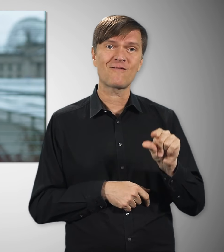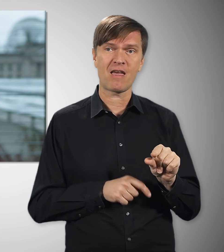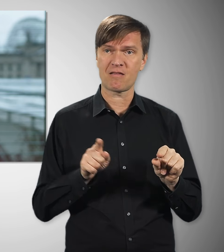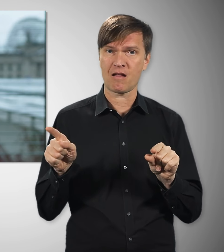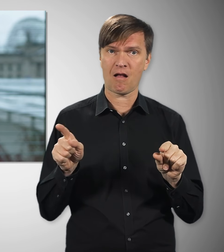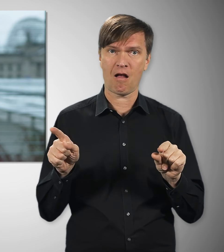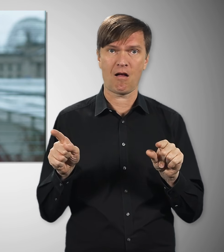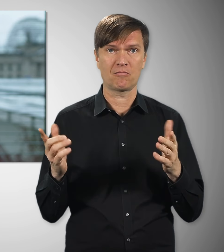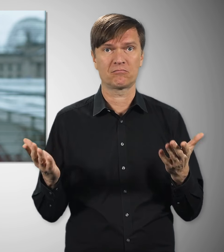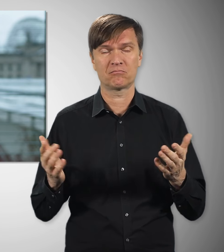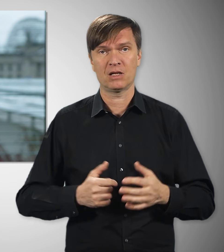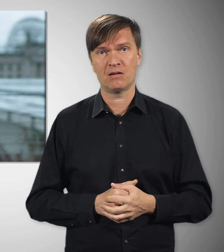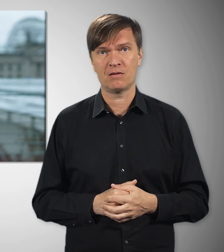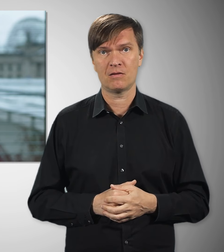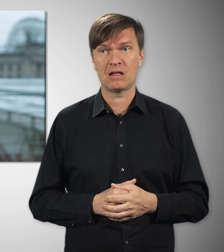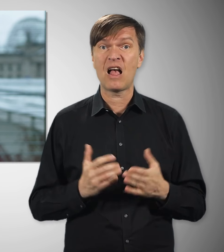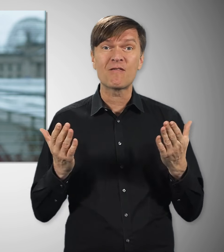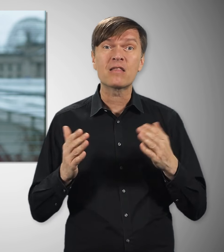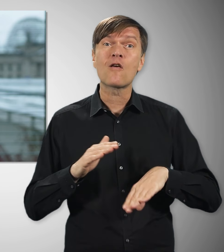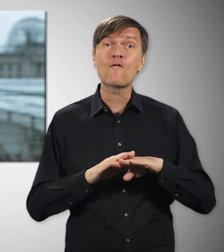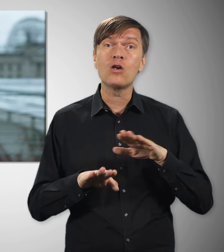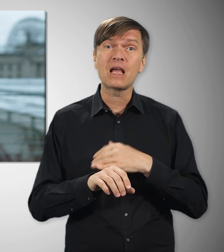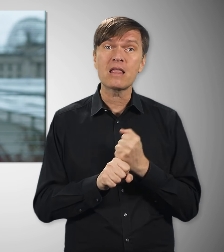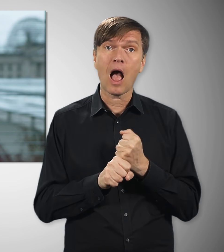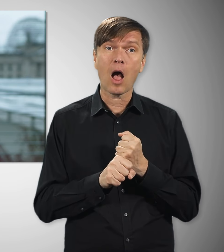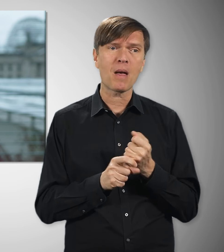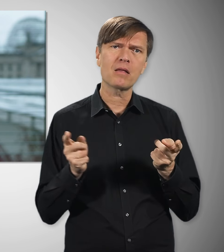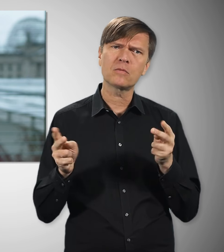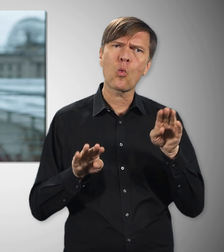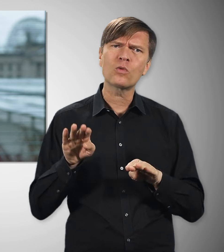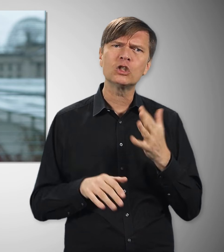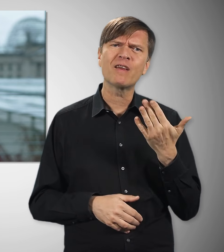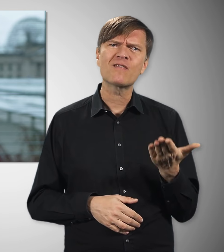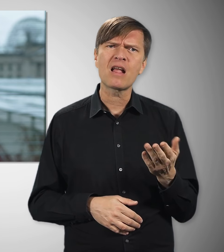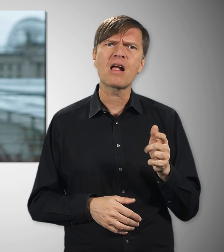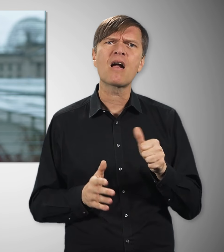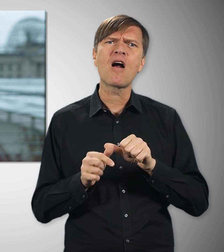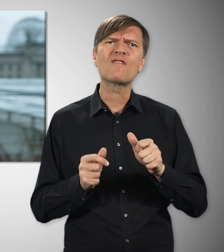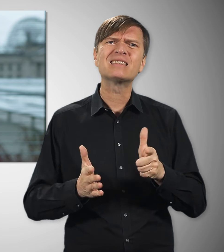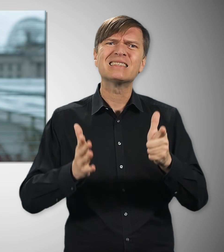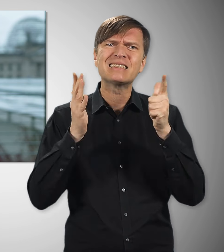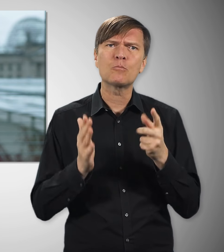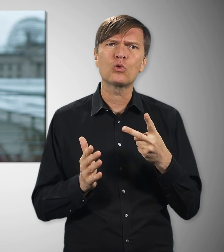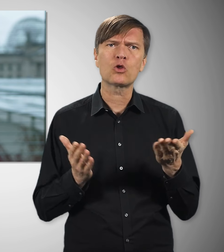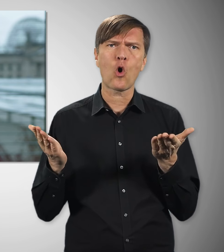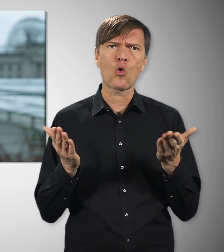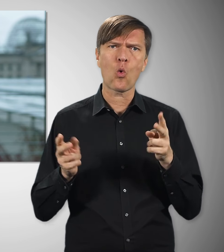als ihre Kollegen mit Tarifvertrag. Bei Vollzeitbeschäftigung macht das im Monat fast 700 Euro Unterschied.